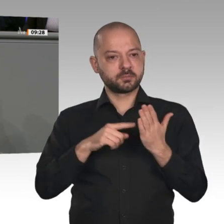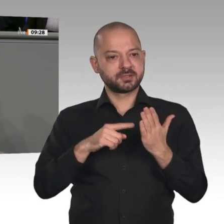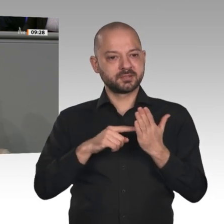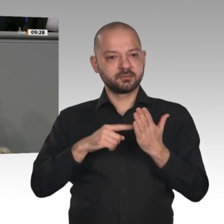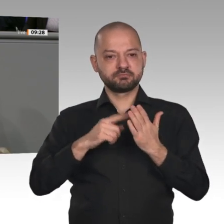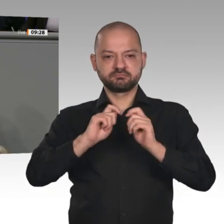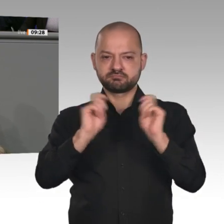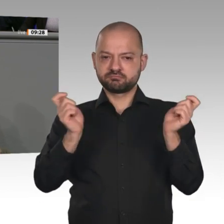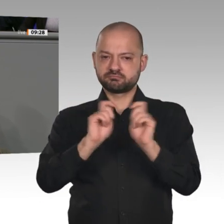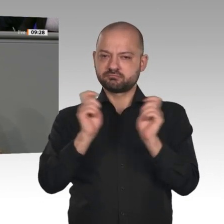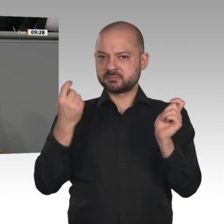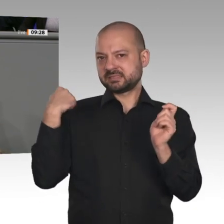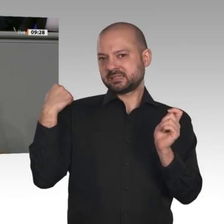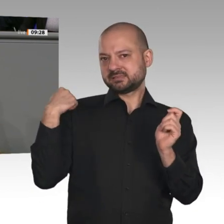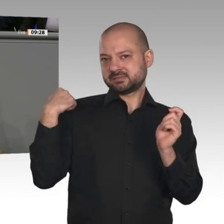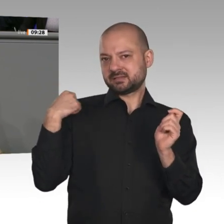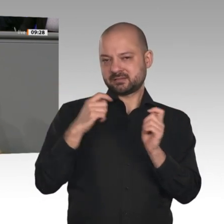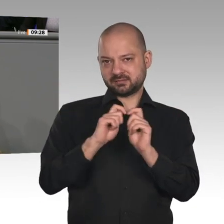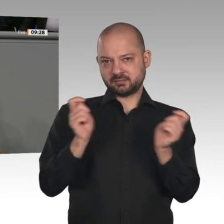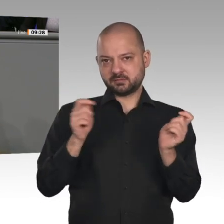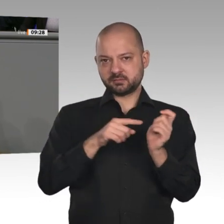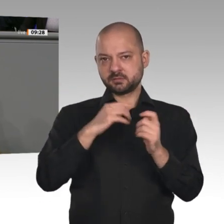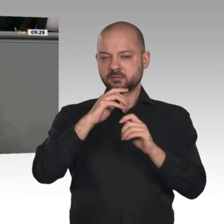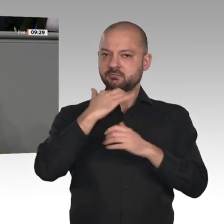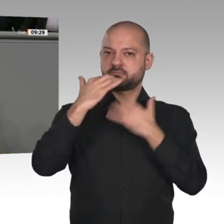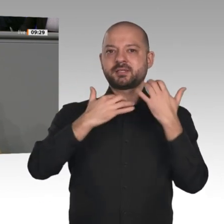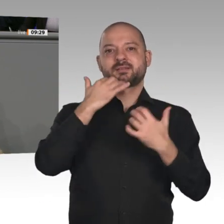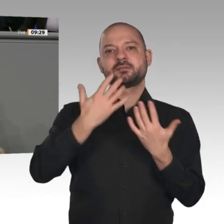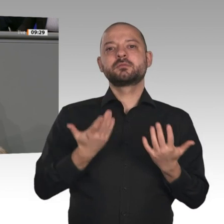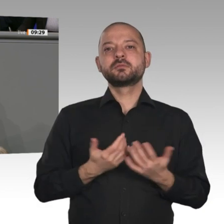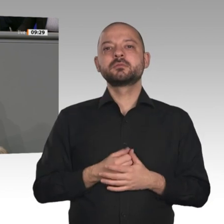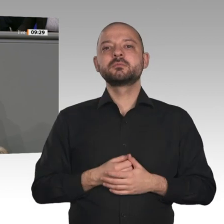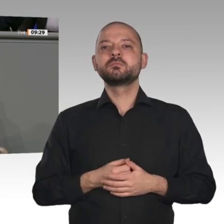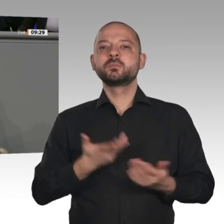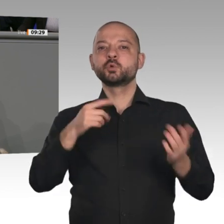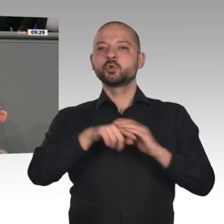niedrigere Zinsen erzielt. Das kann man an die Bürgerinnen und Bürger zurückgeben.